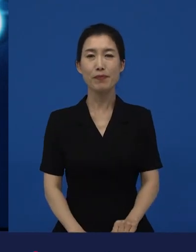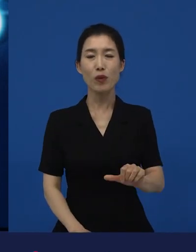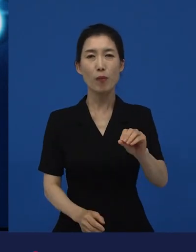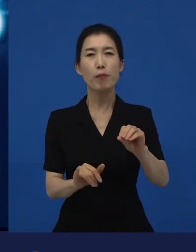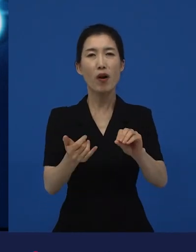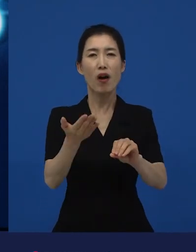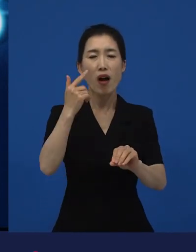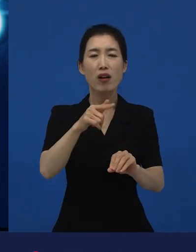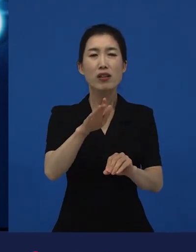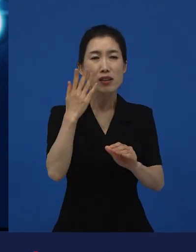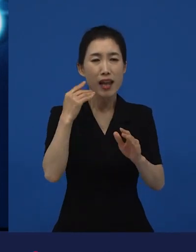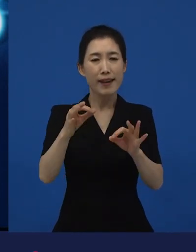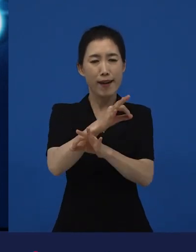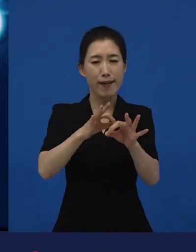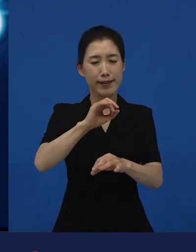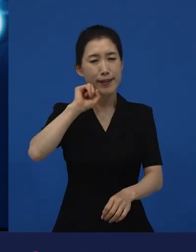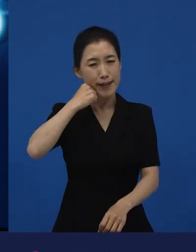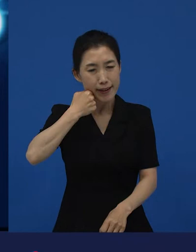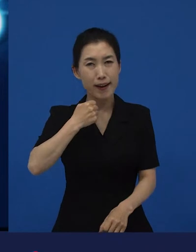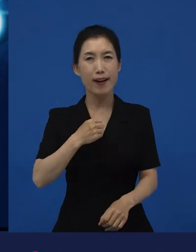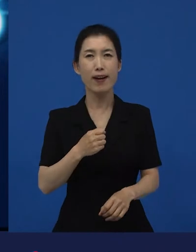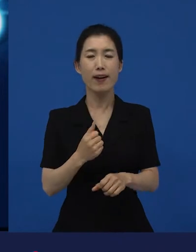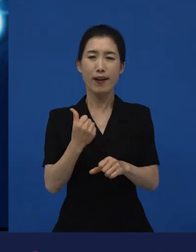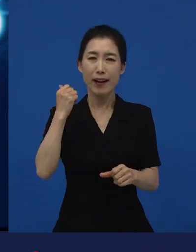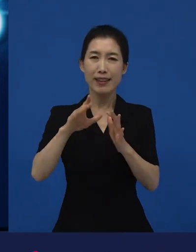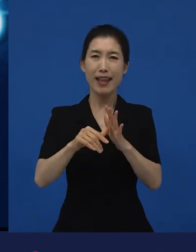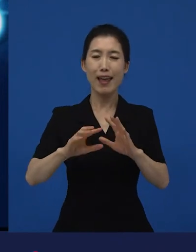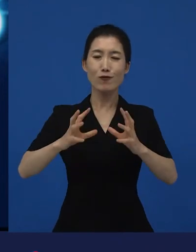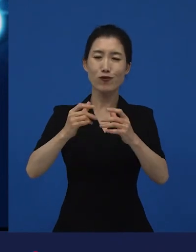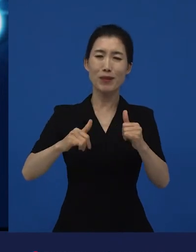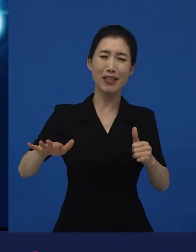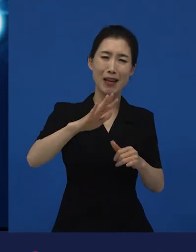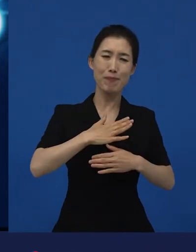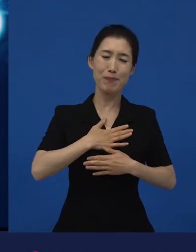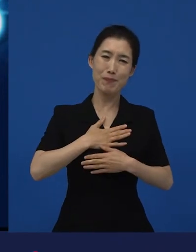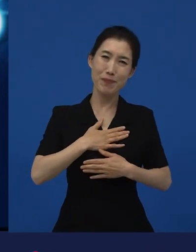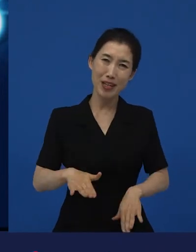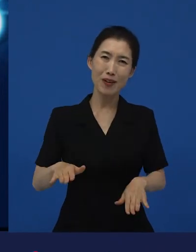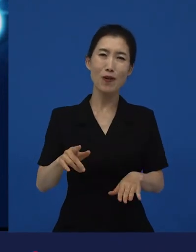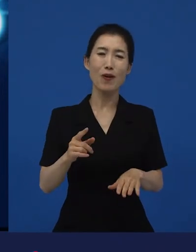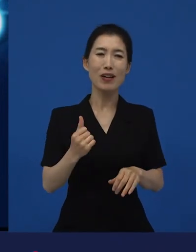굉장히 경제적으로도 힘들고 국민들이 좀 많이 여러 가지로 피로감에 있었을